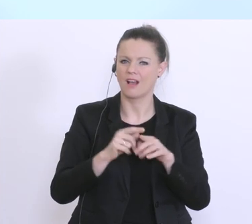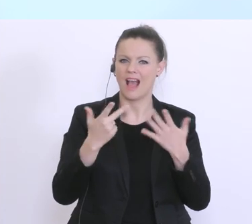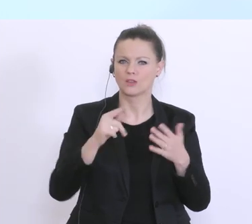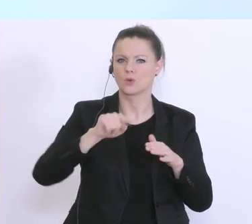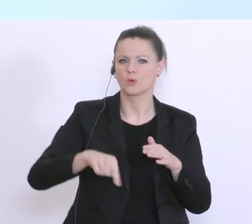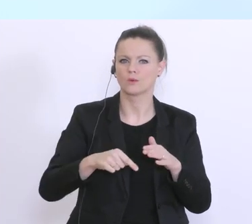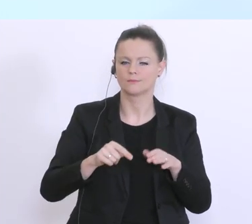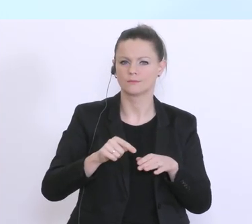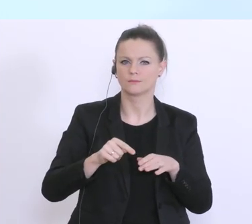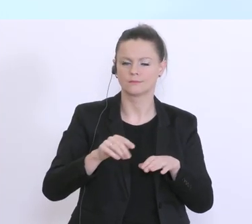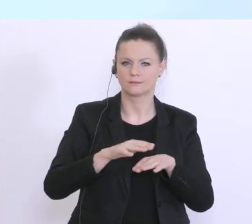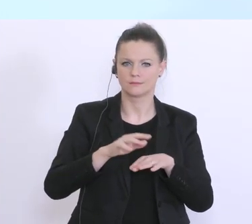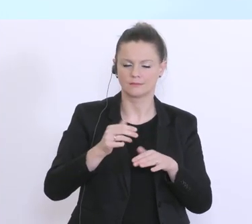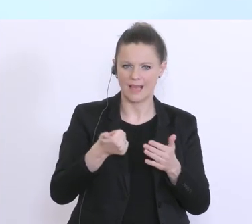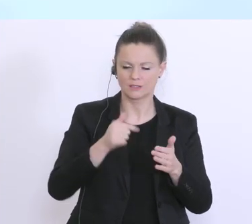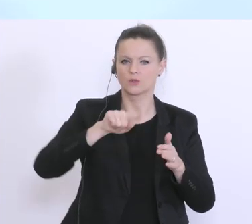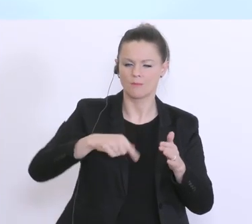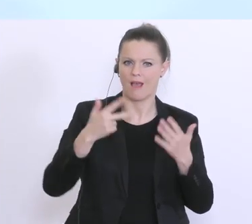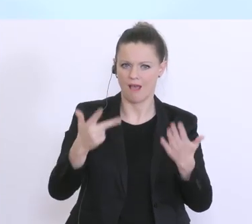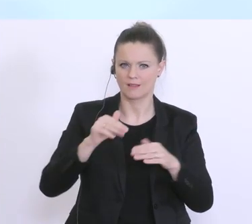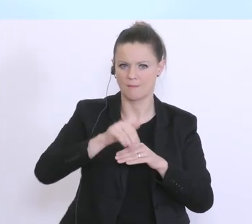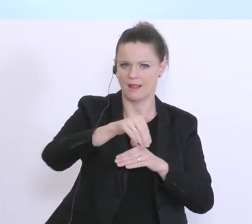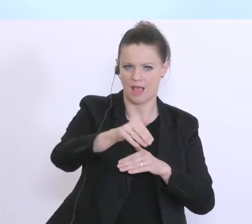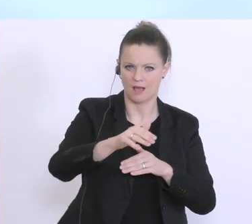schon bereitgestellt. Wir werden auch in den nächsten Wochen, das kann ich Ihnen garantieren,